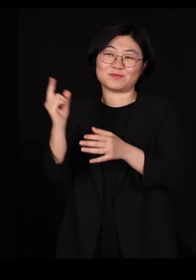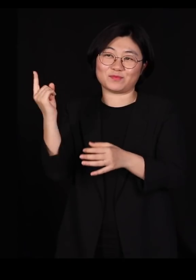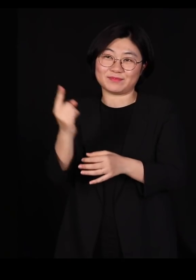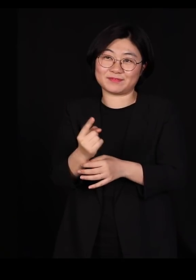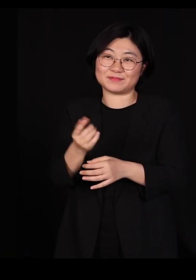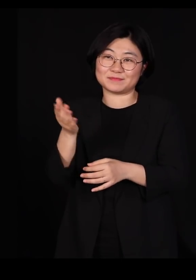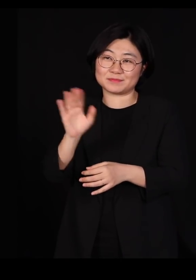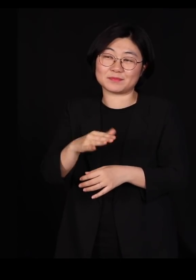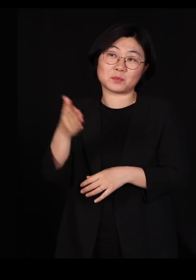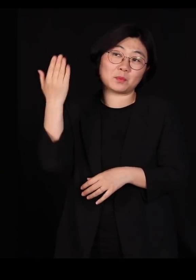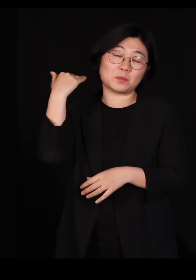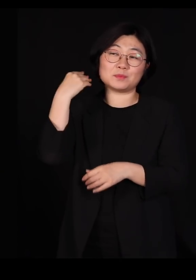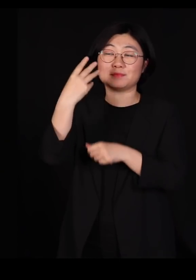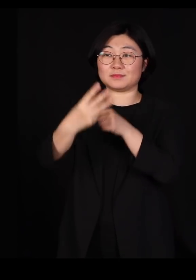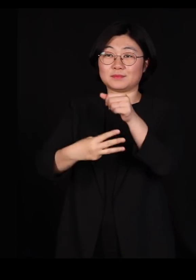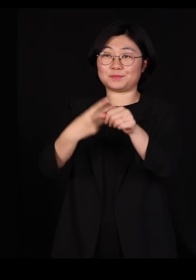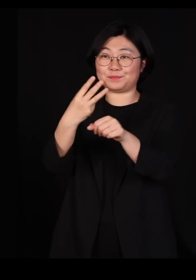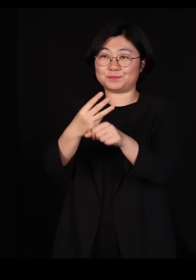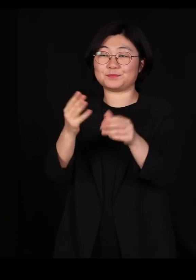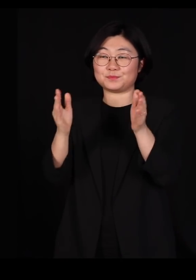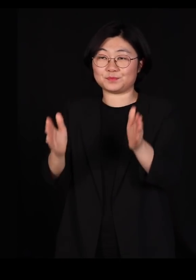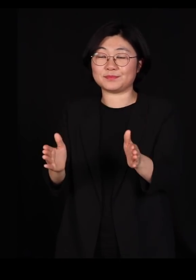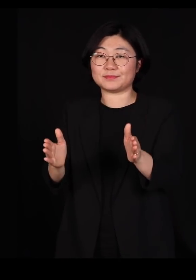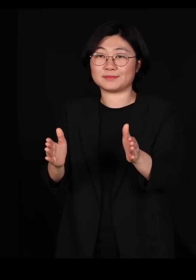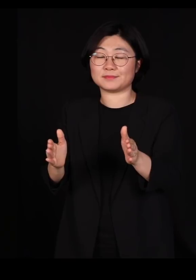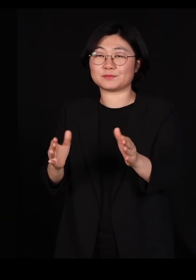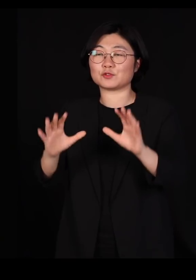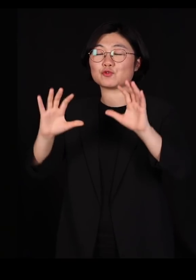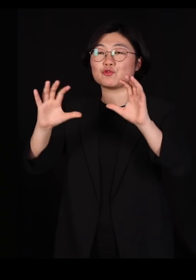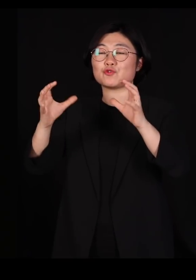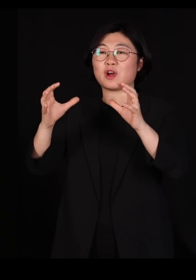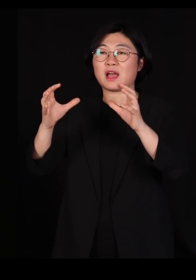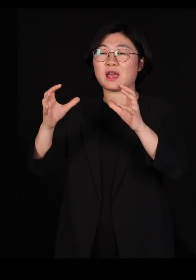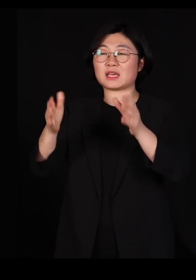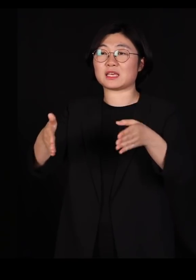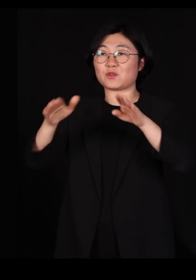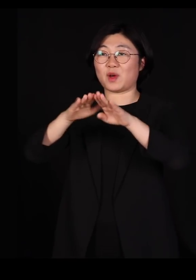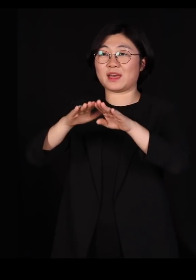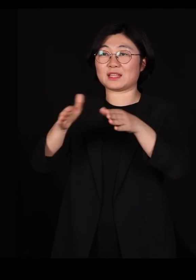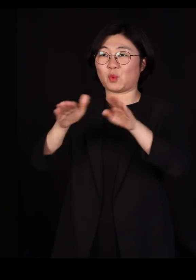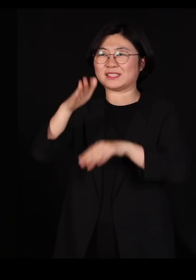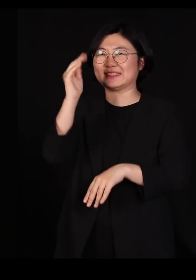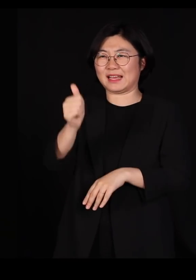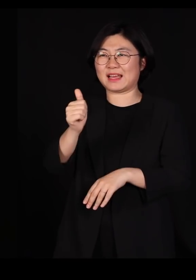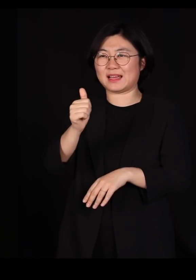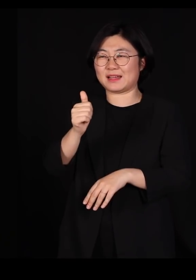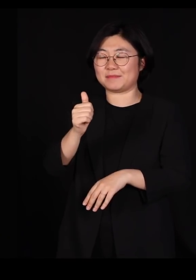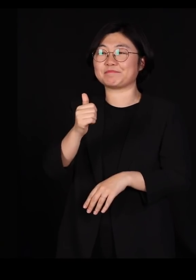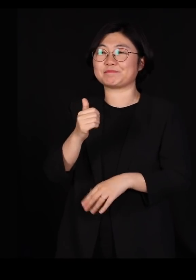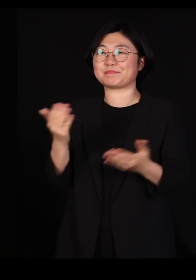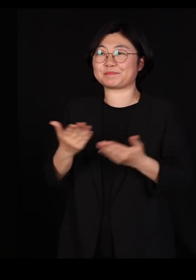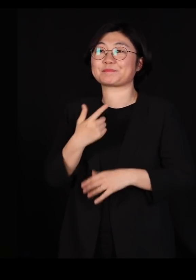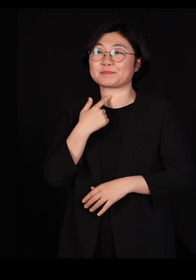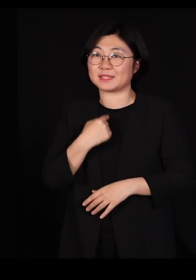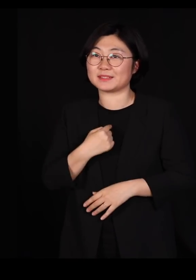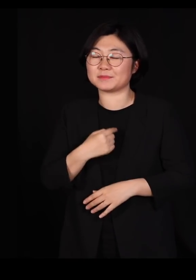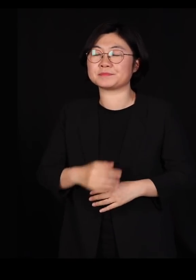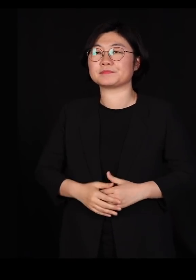제가 어쩌다가 한 3년 동안 국가기관의 기관장을 한번 해봤습니다